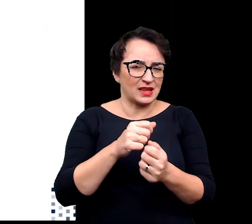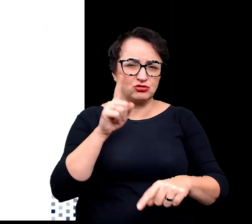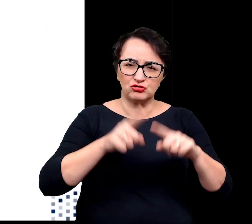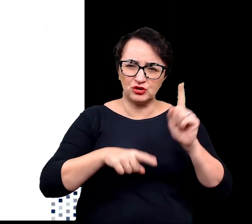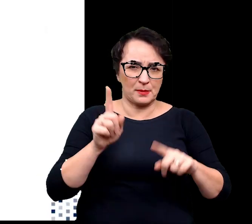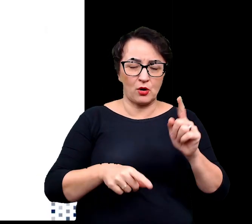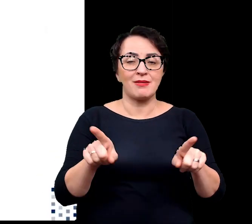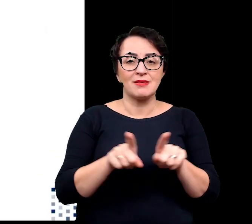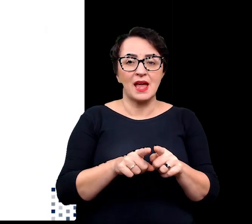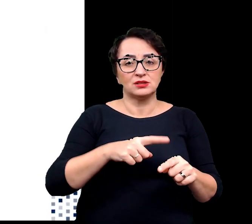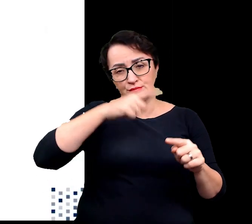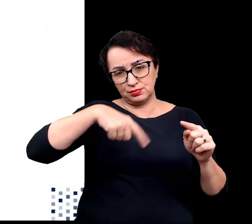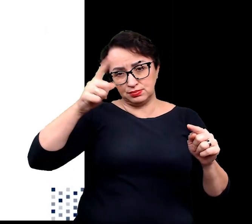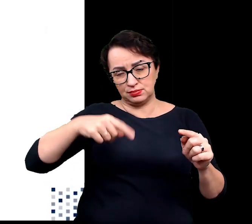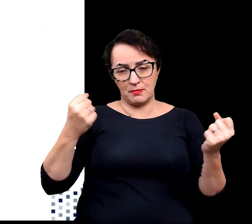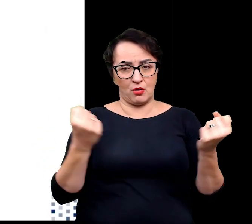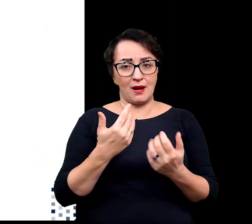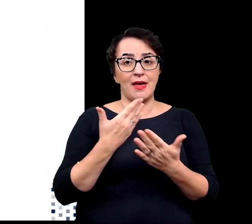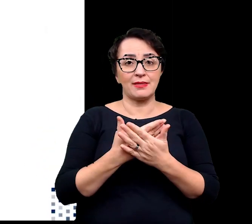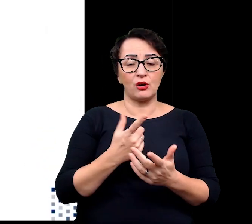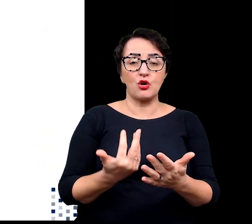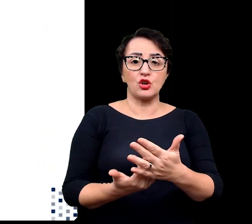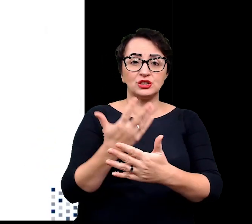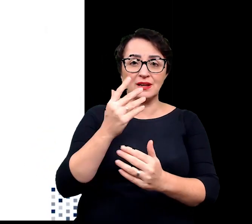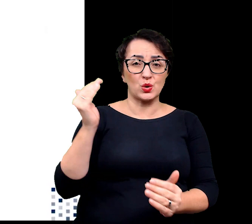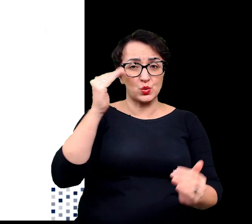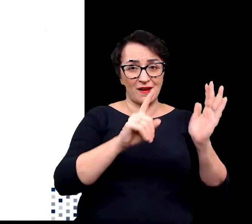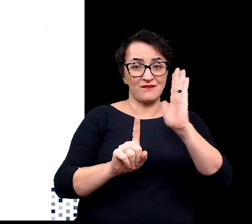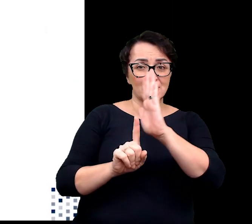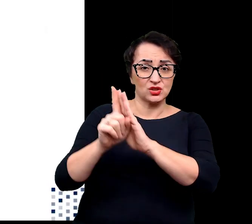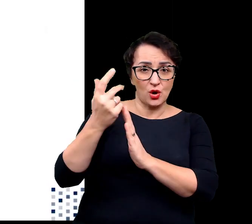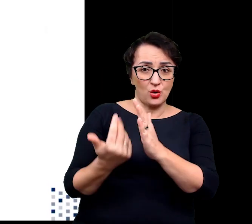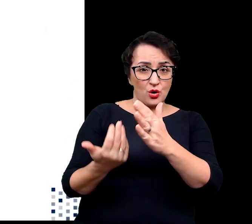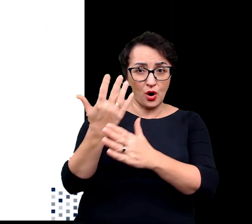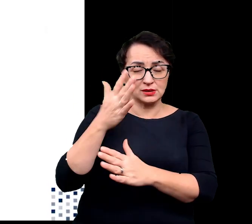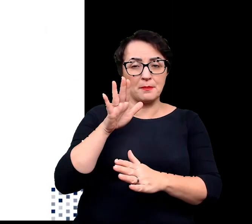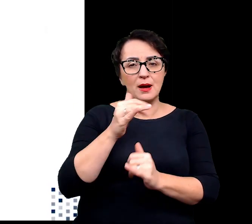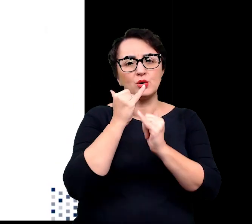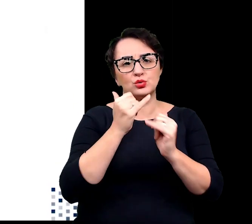w związku z tym rośliny porastające wysokie pasma górskie wykształciły szereg adaptacji,